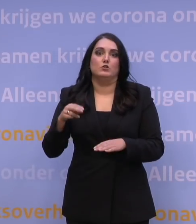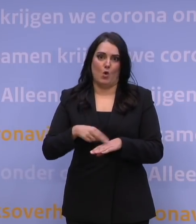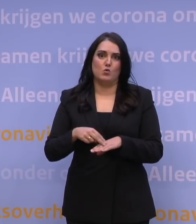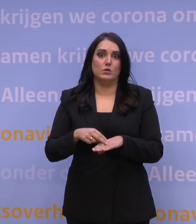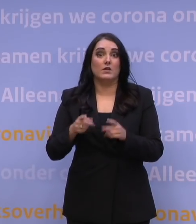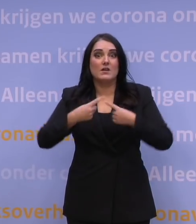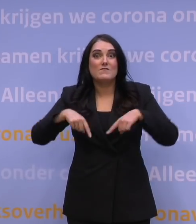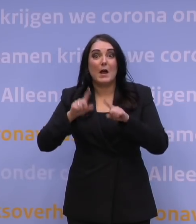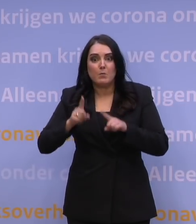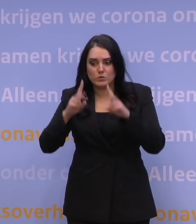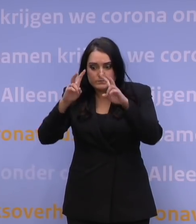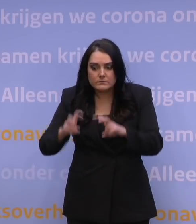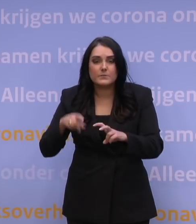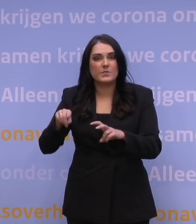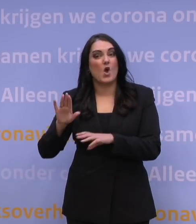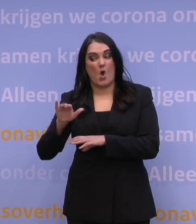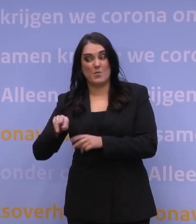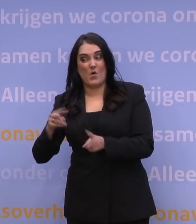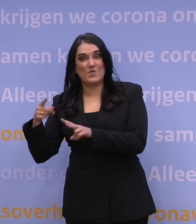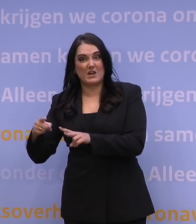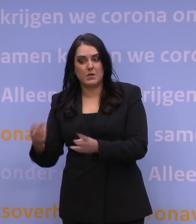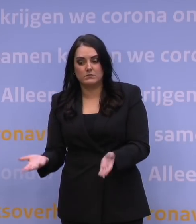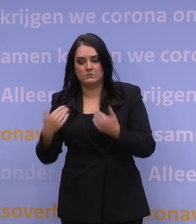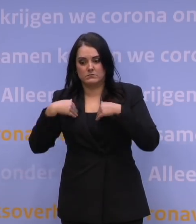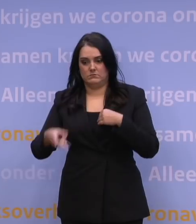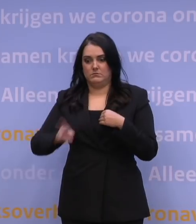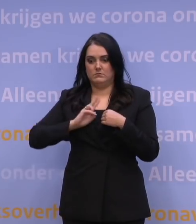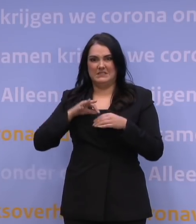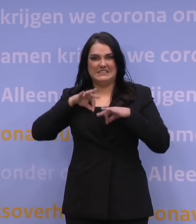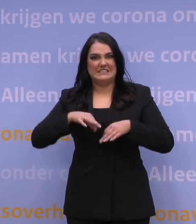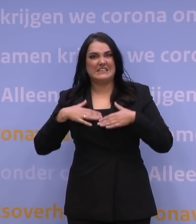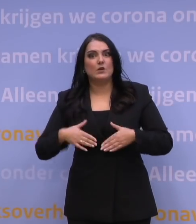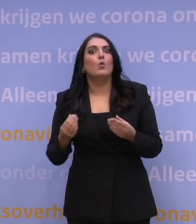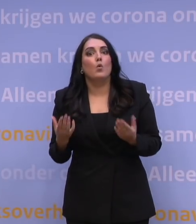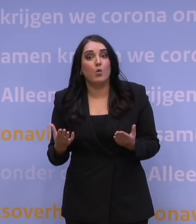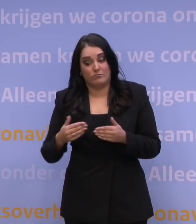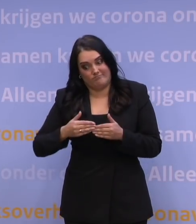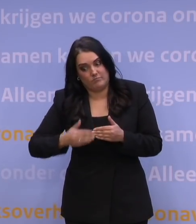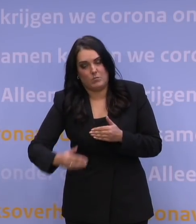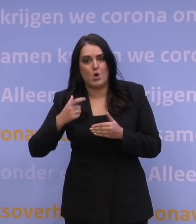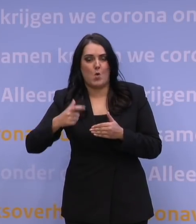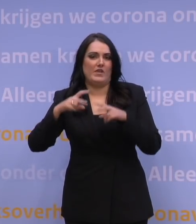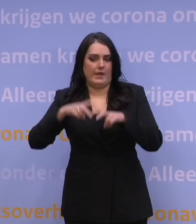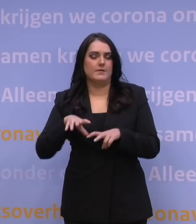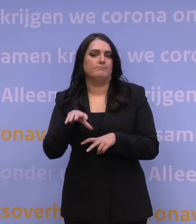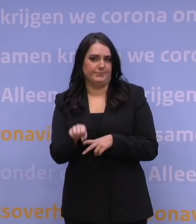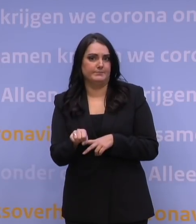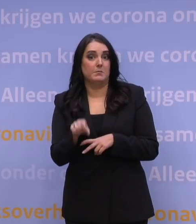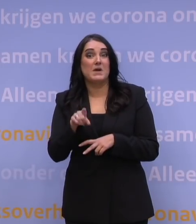hoe ziekmakend is die omikronvariant eigenlijk? Je zou kunnen zeggen: dat gaan we ontdekken de komende weken, maar punt is dat, als je een aantal weken verder bent,